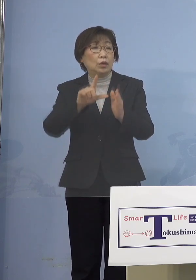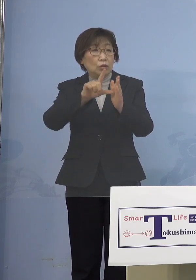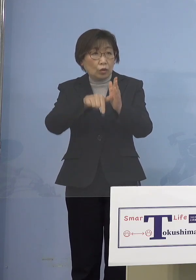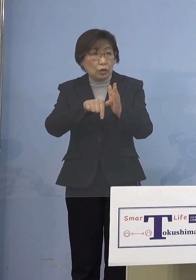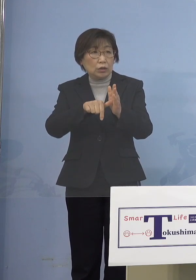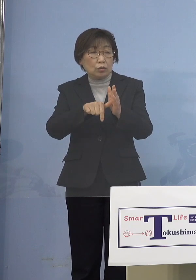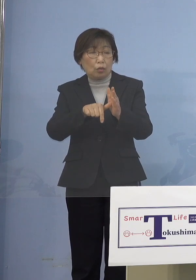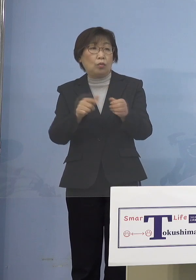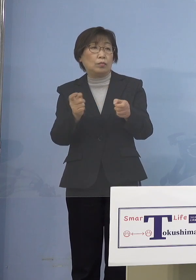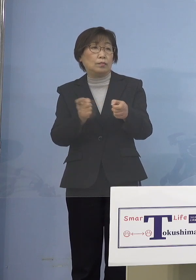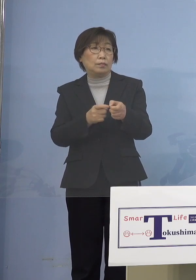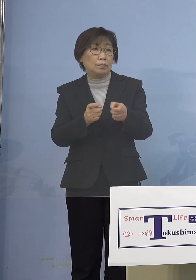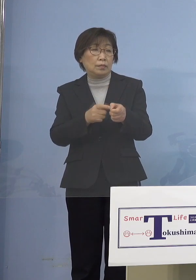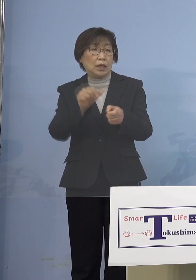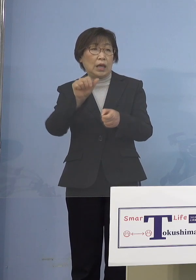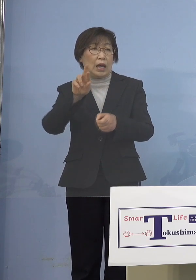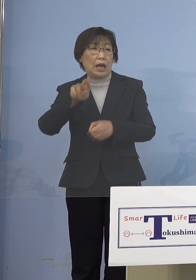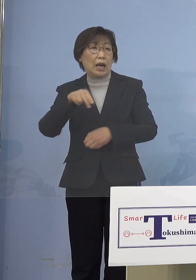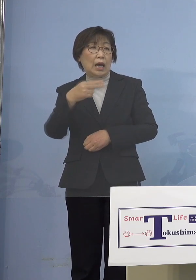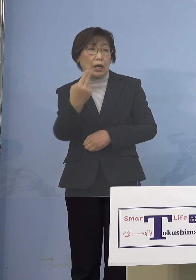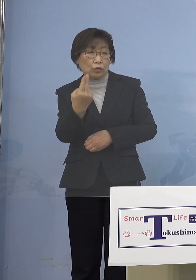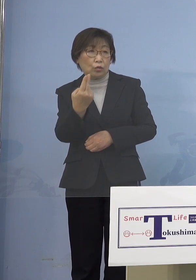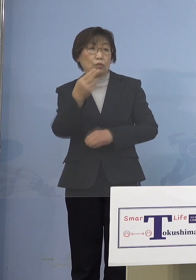これは「アラート」が 「とくしまアラート」の「1」の